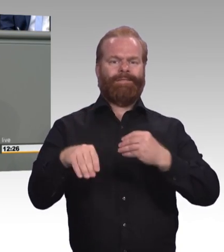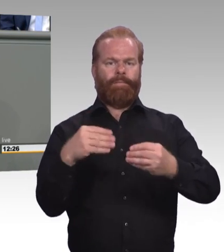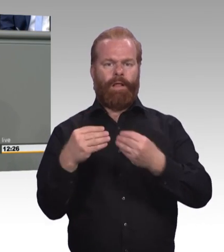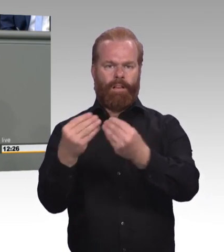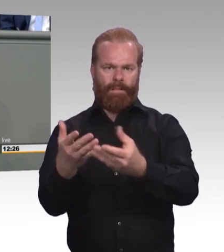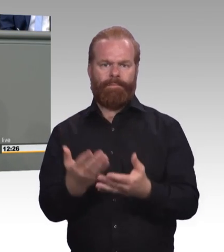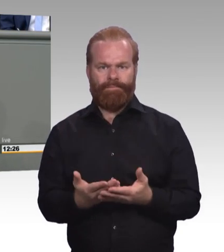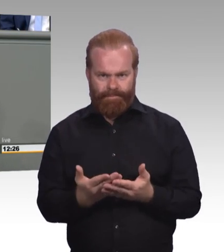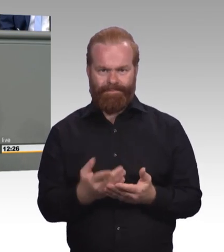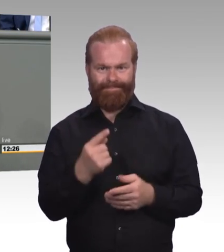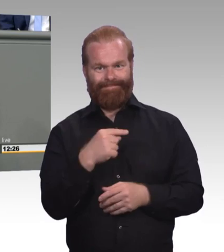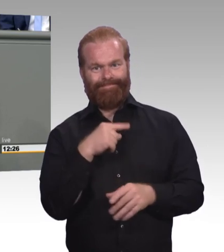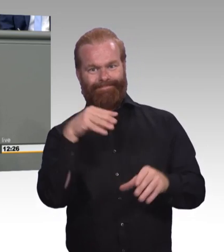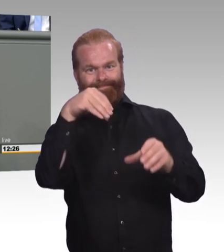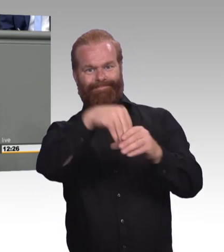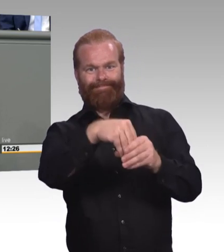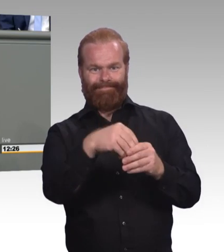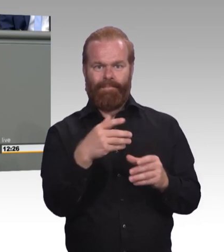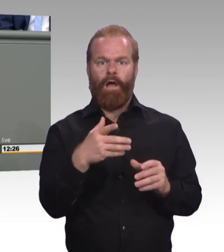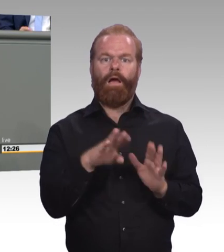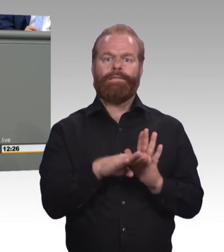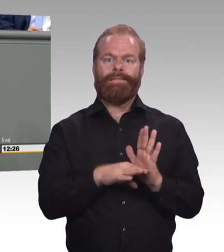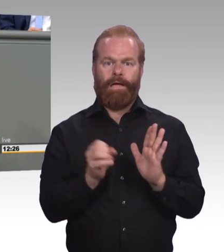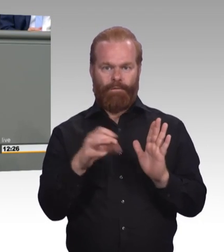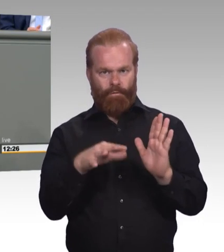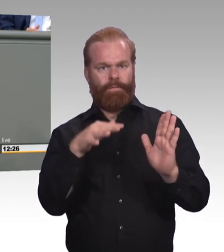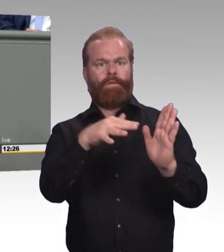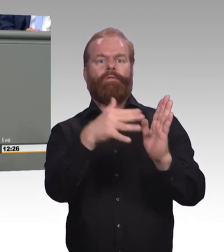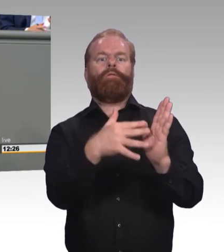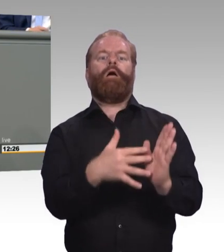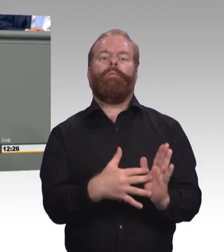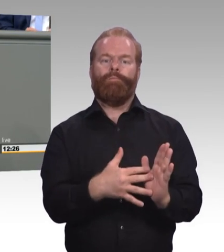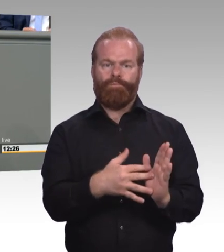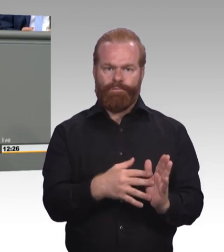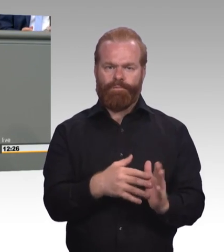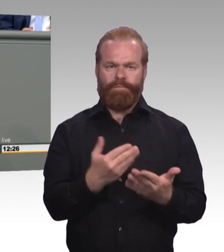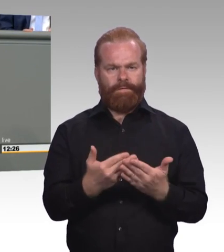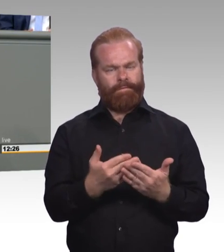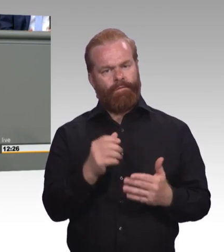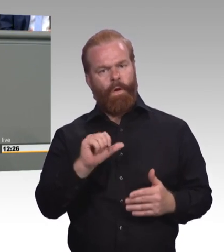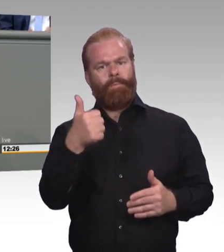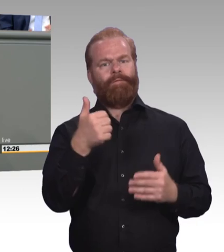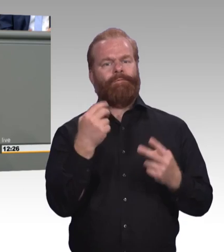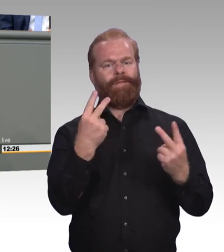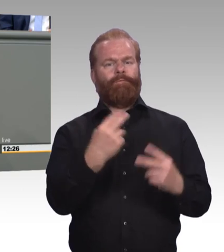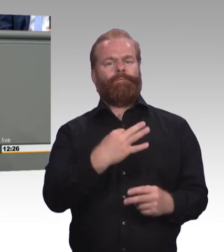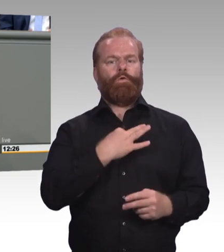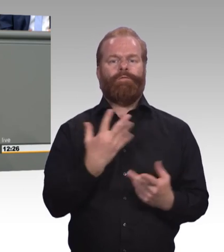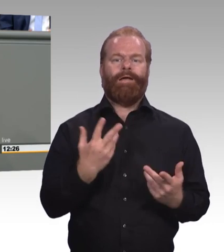besonders wichtig, spielt die Gleichwertigkeit von beruflicher auf der einen Seite und akademischer Bildung auf der anderen Seite eine wichtige Rolle.